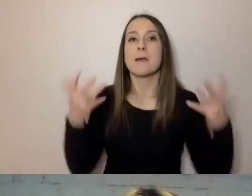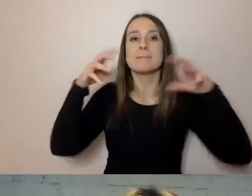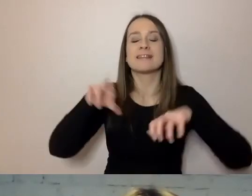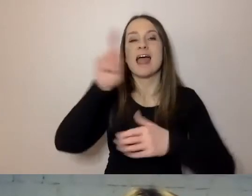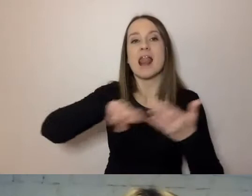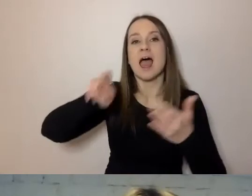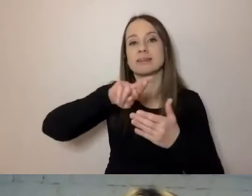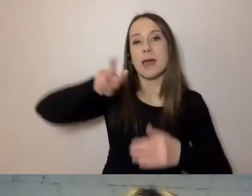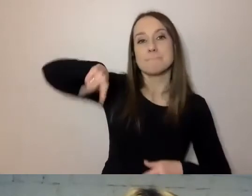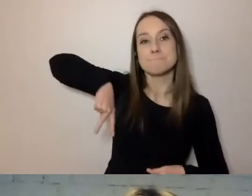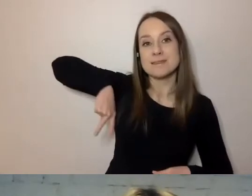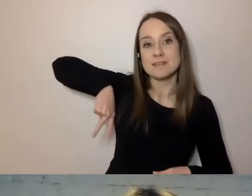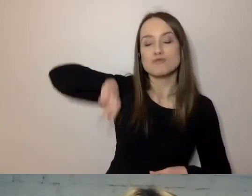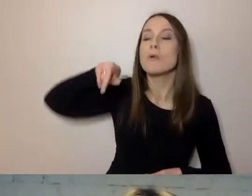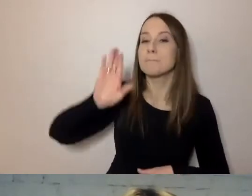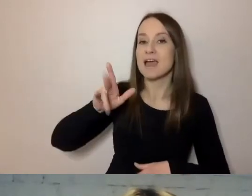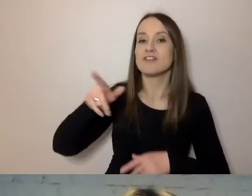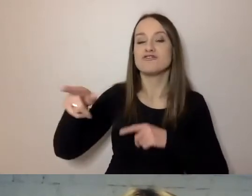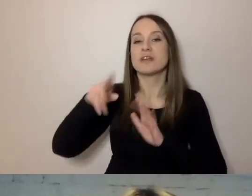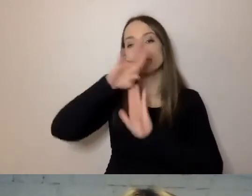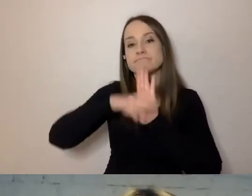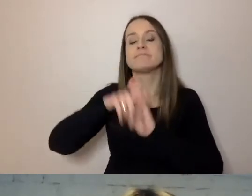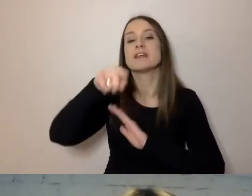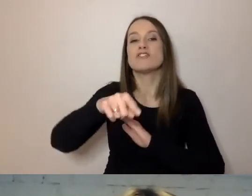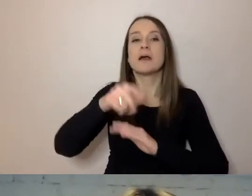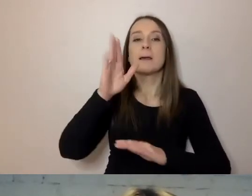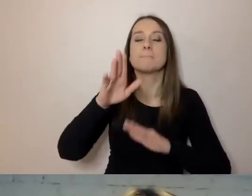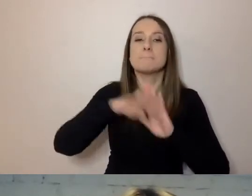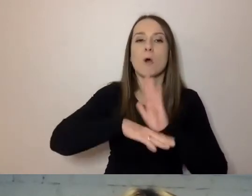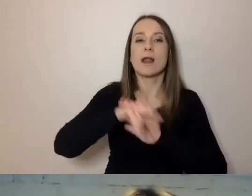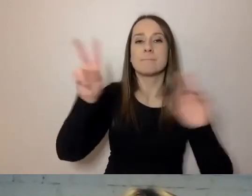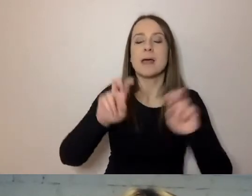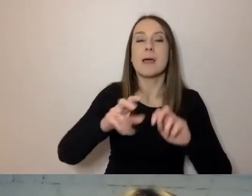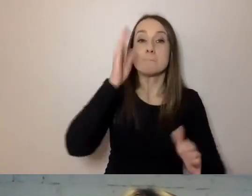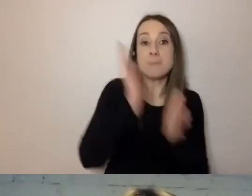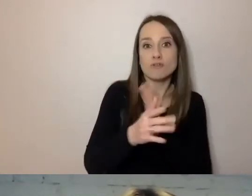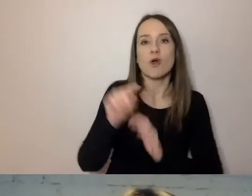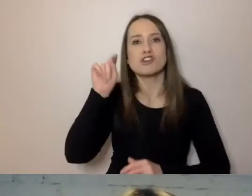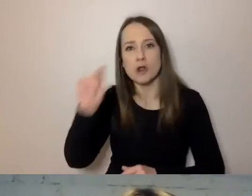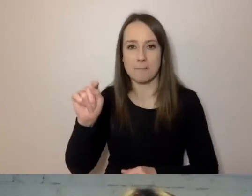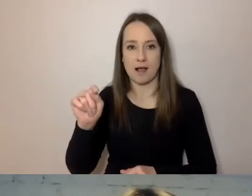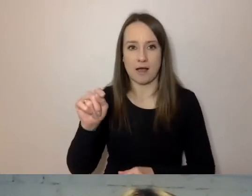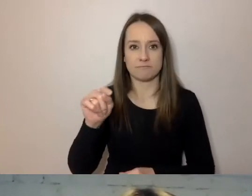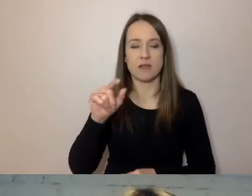Będzie zarządzał programem „Prosto i kropka”. On też podpowiada, jak zmieniać dokumenty.